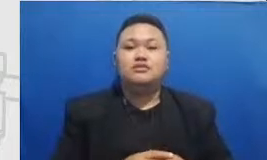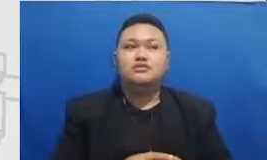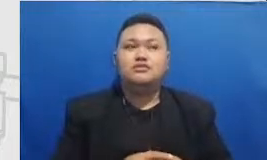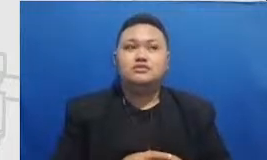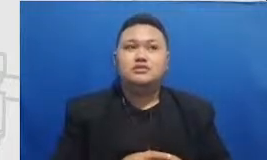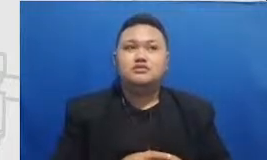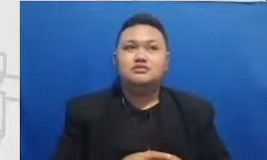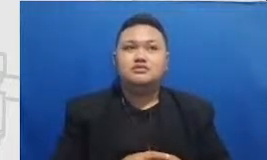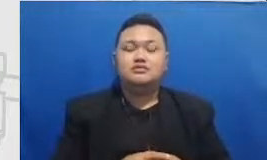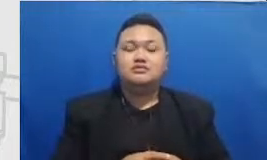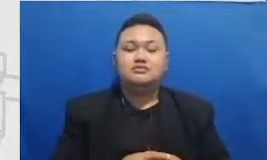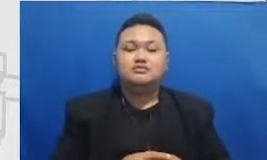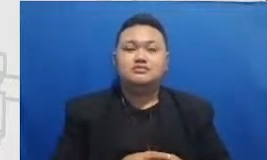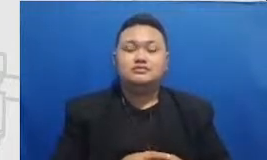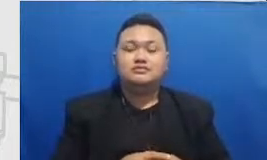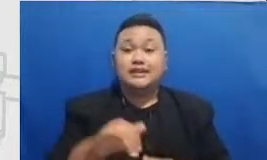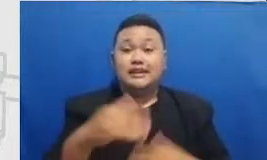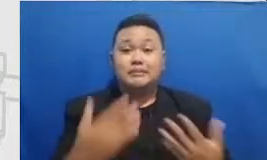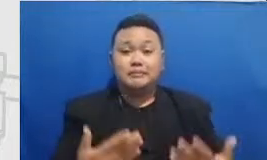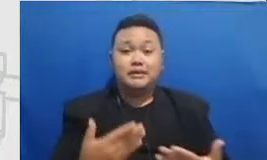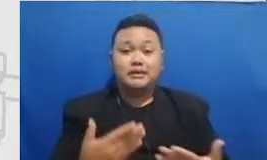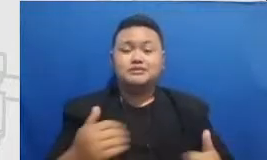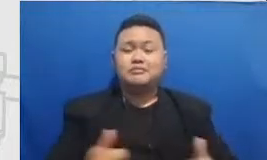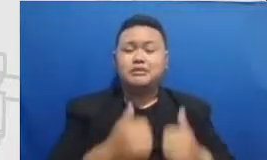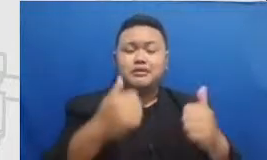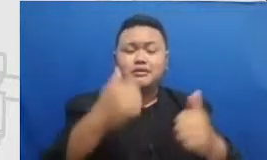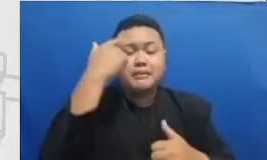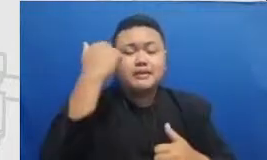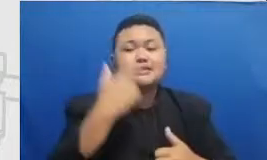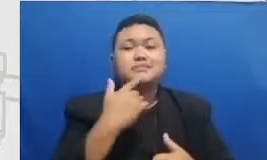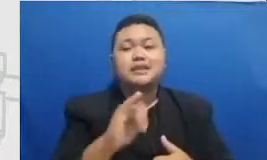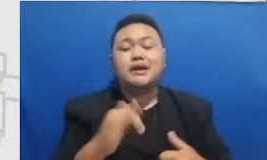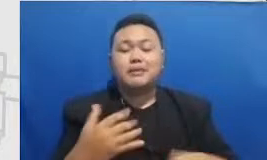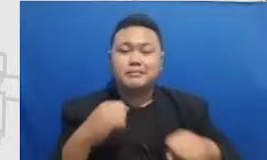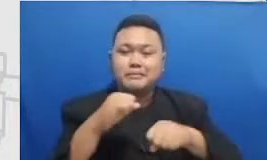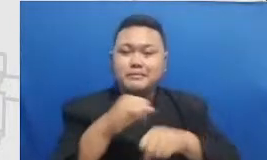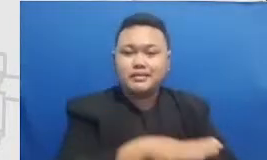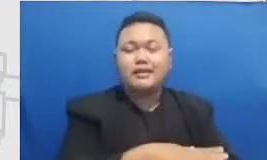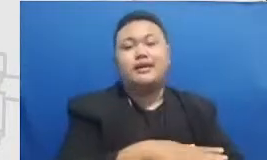itu seperti apa mempraktekkan flip learning dengan baik itu sudah akan berdampak untuk